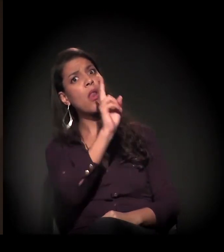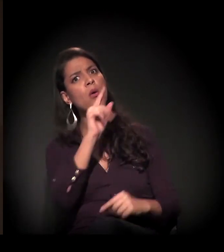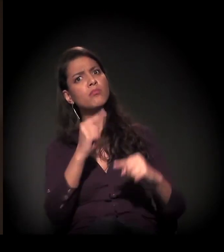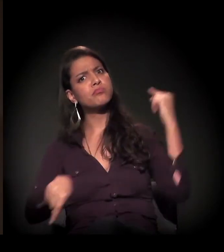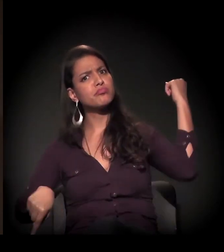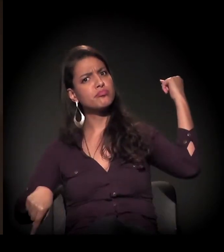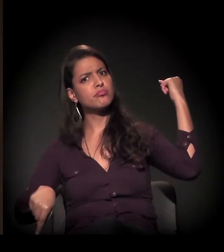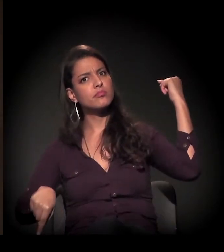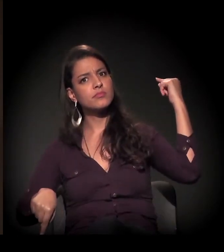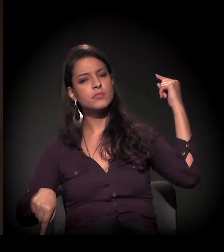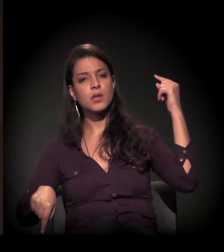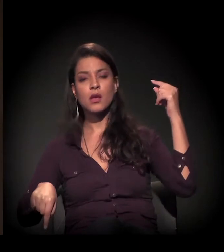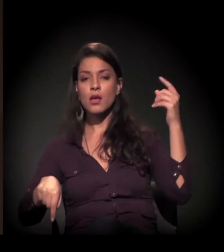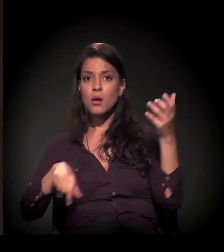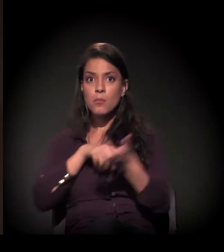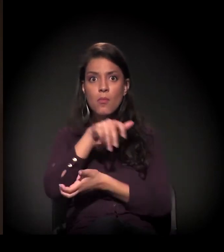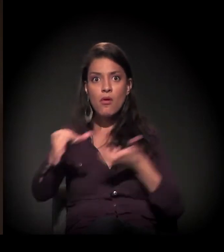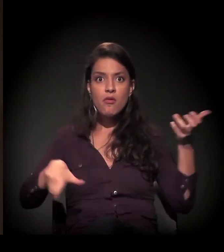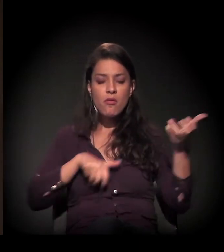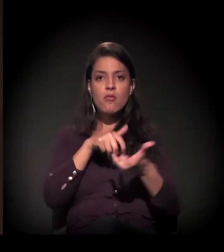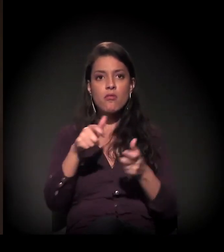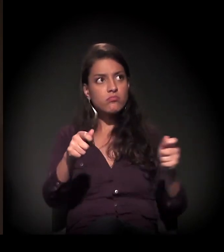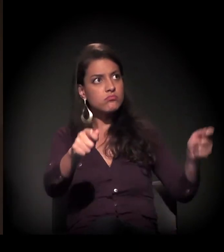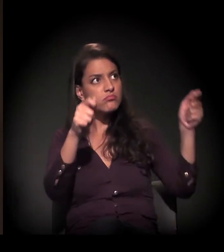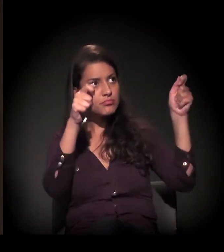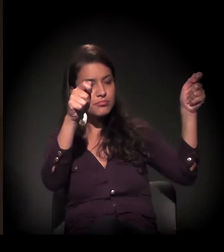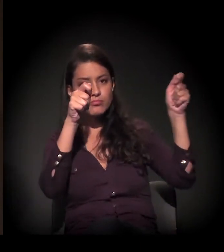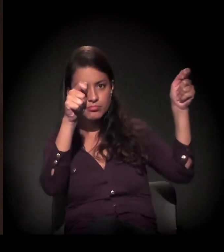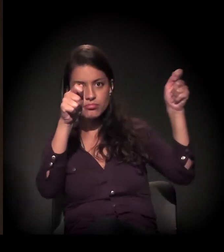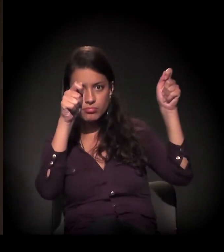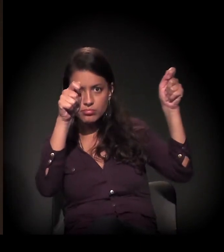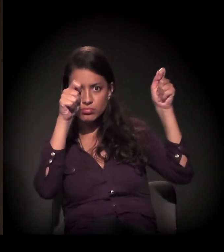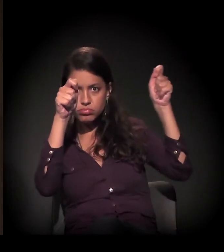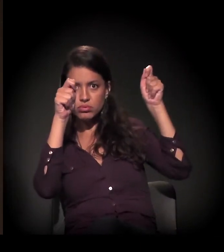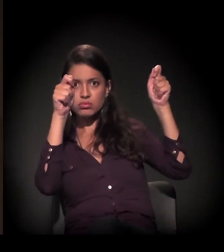Houve uma reação do movimento, uma mobilização dos movimentos de moradia,